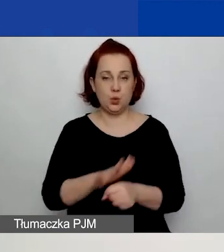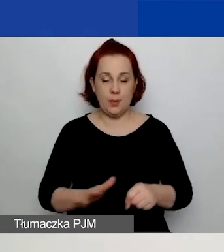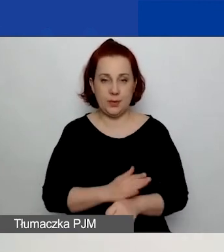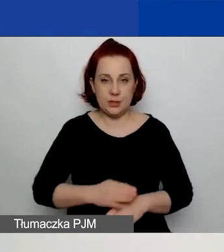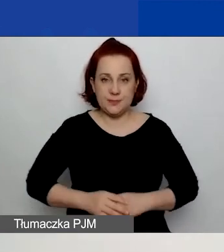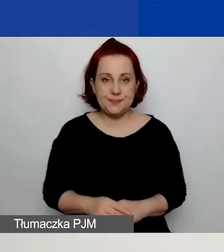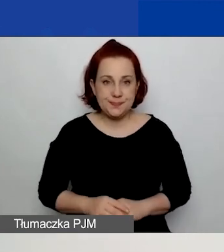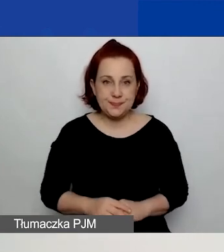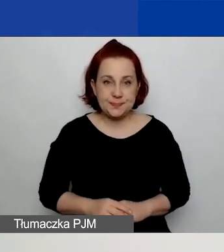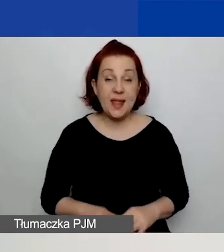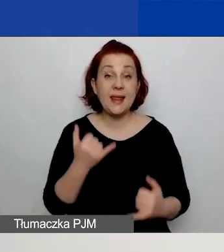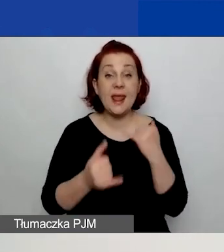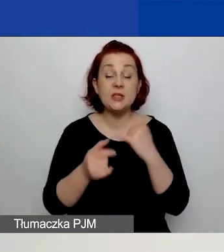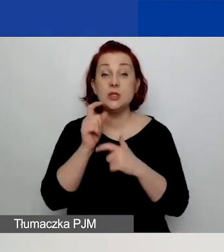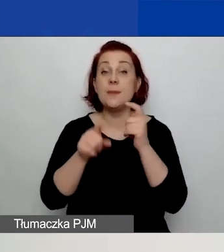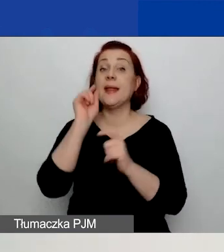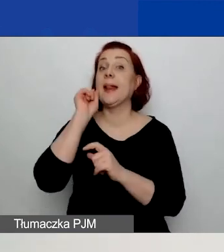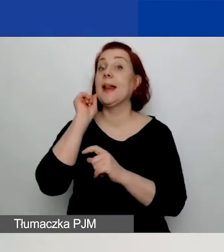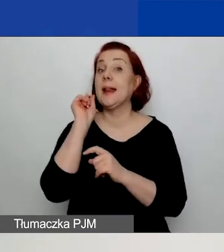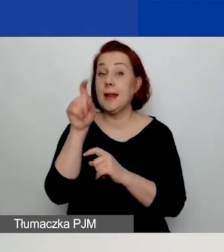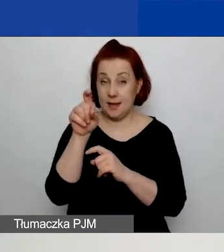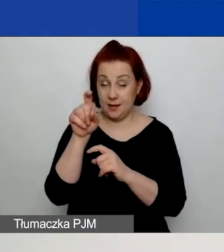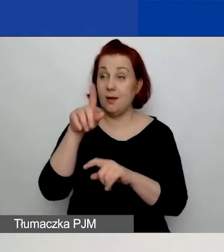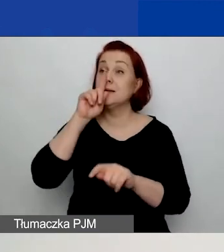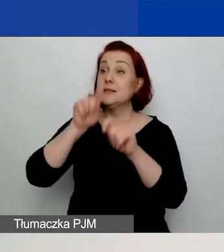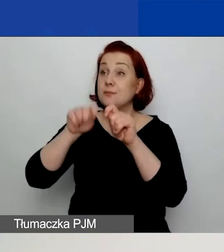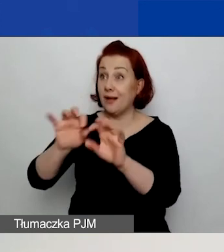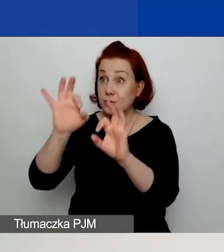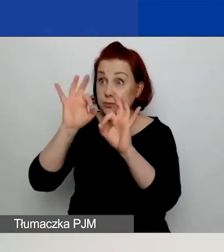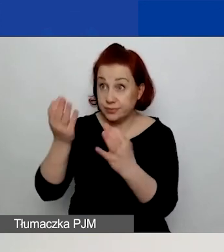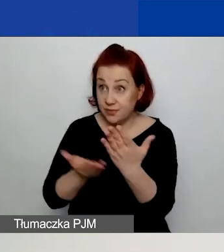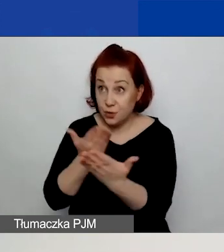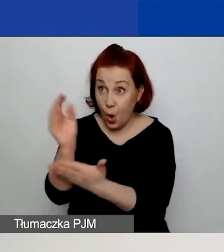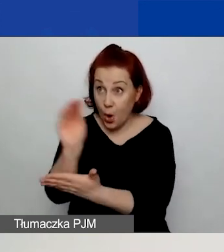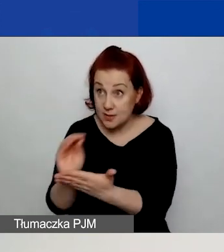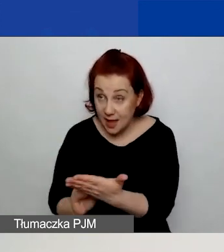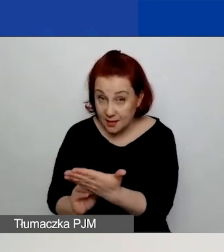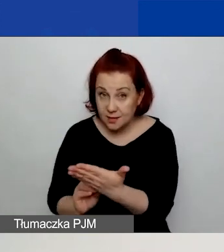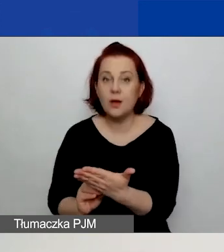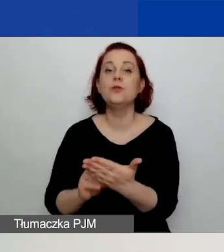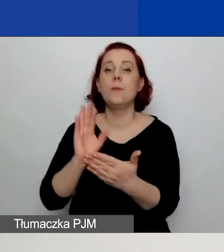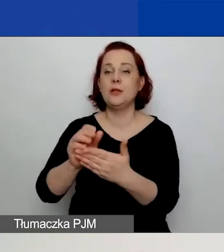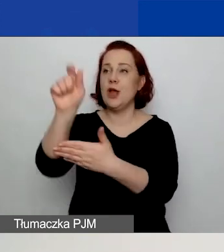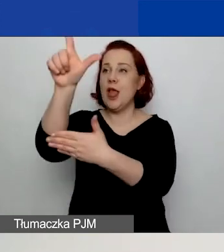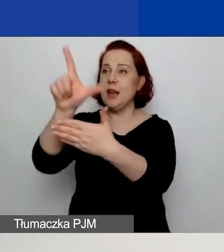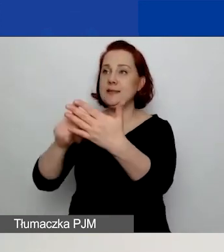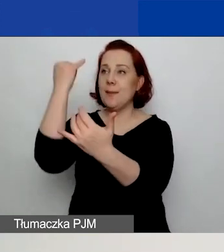Gdy klikniecie przycisk "Sprawdź poprawność wniosku", wygeneruje się lista nieprawidłowości.